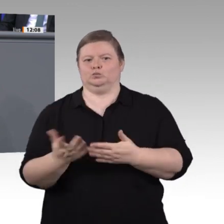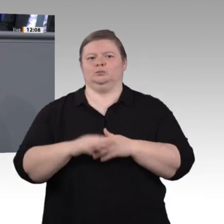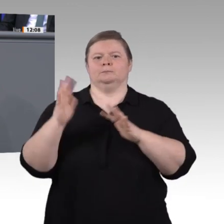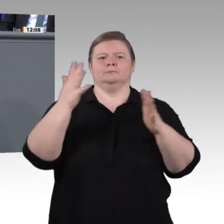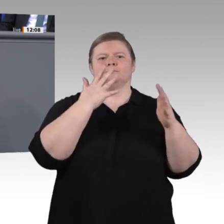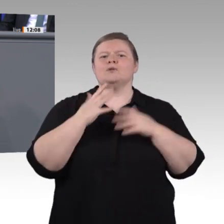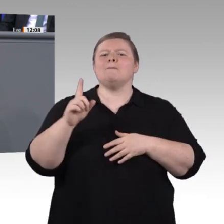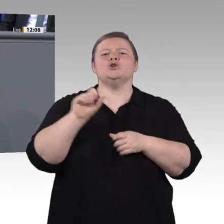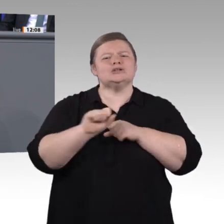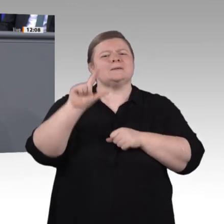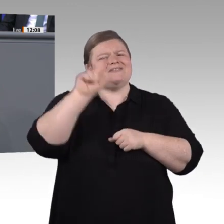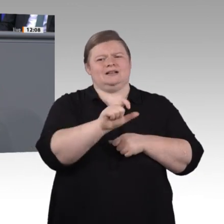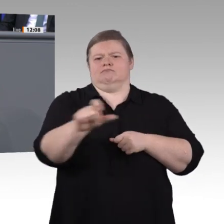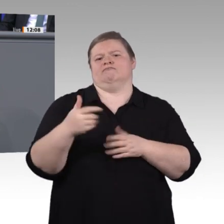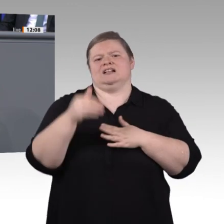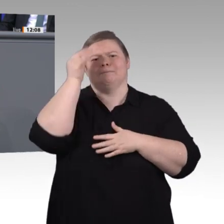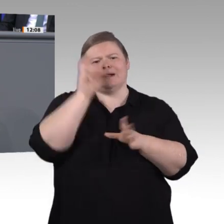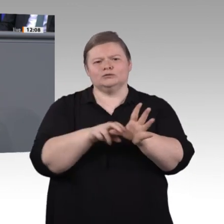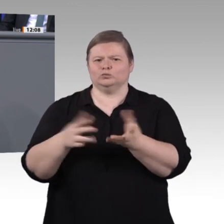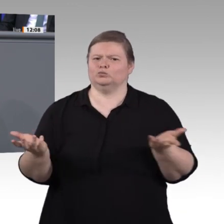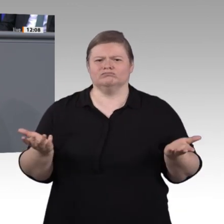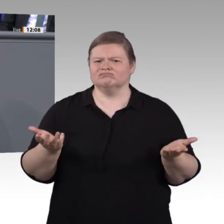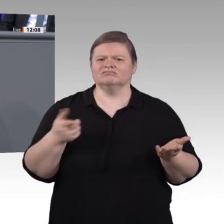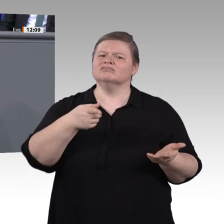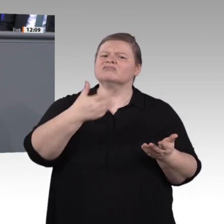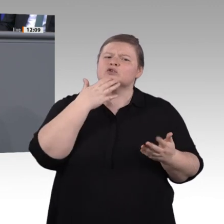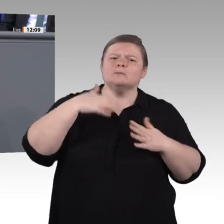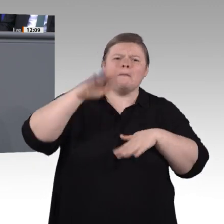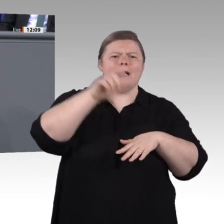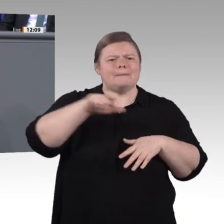in ihre berufliche Zukunft sehen. Sie brauchen mehr Information und mehr Unterstützung,